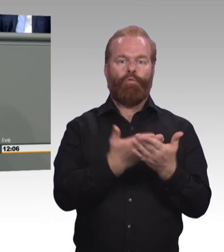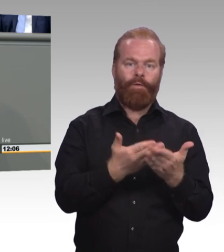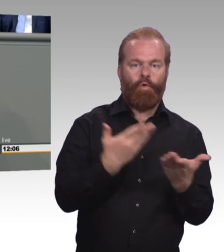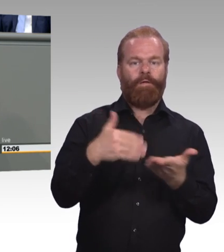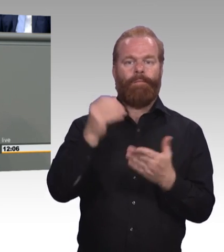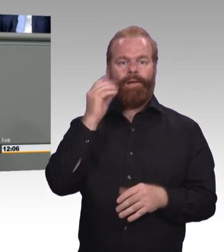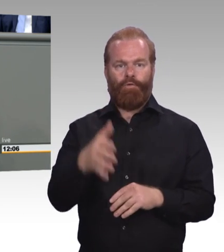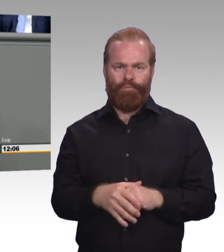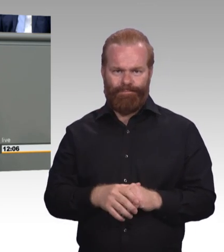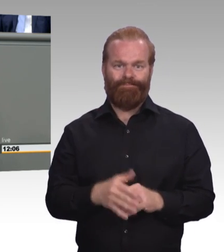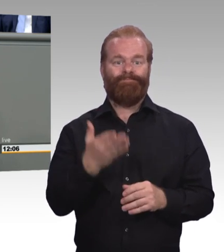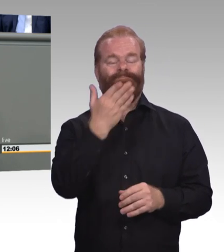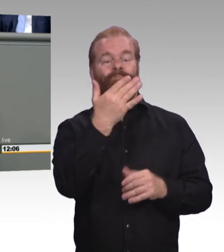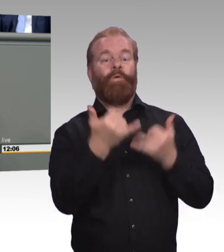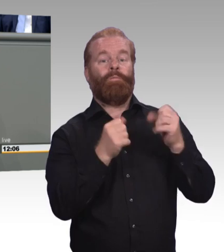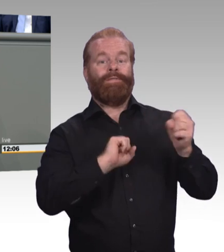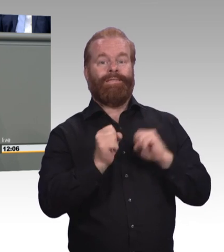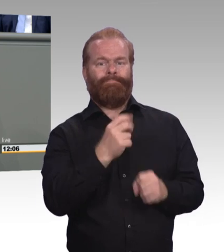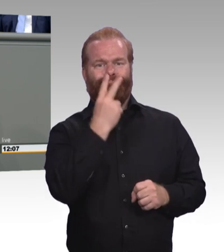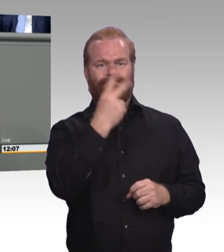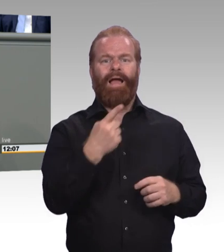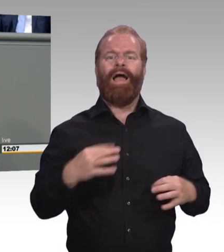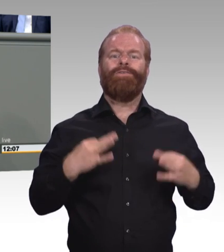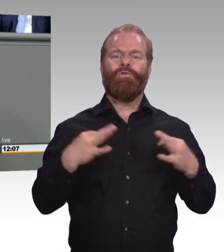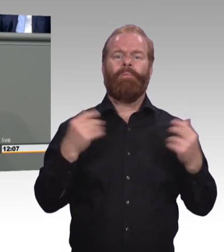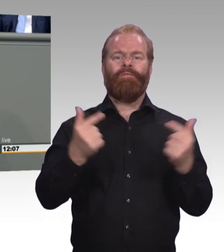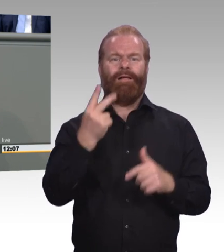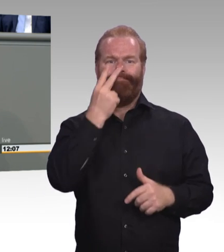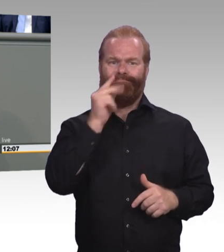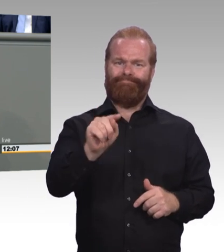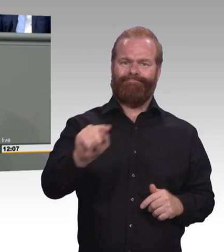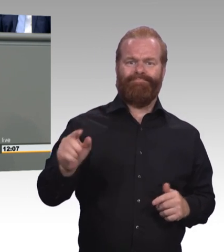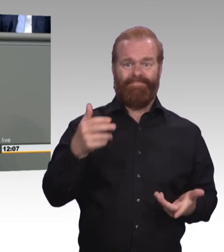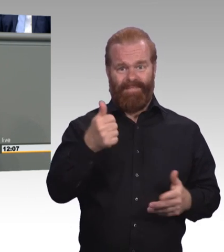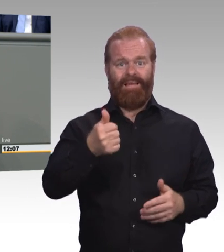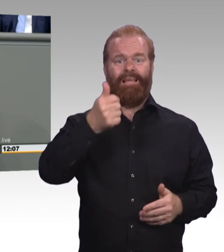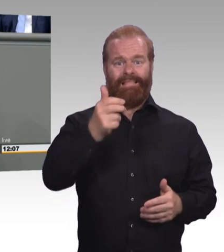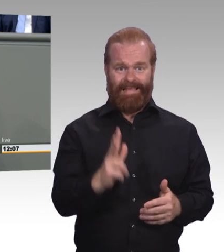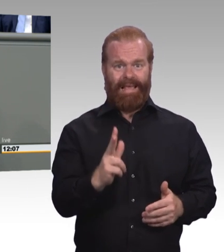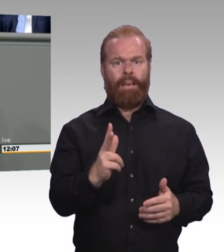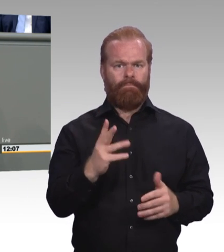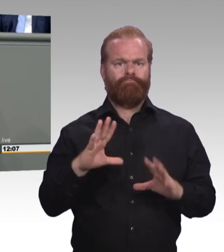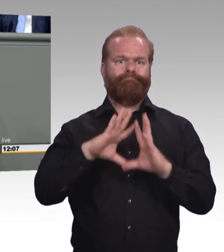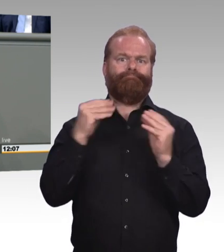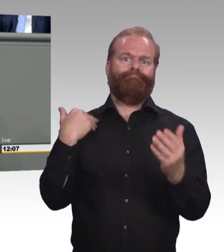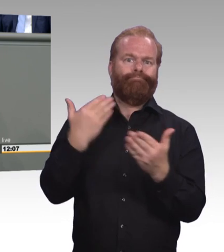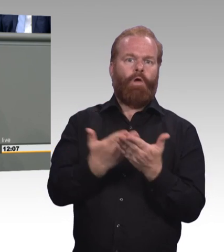zur nationalen Weiterbildungsstrategie. Die wir ja jetzt kennen. Und wo man sich auch fragt, ist das wirklich eine Strategie zu diesem Thema Weiterbildung